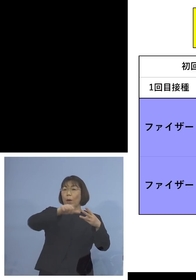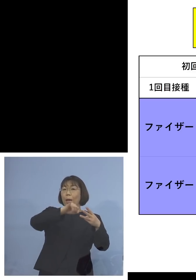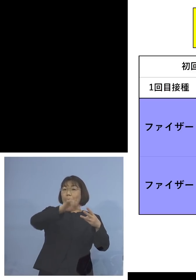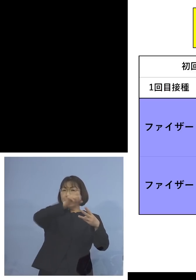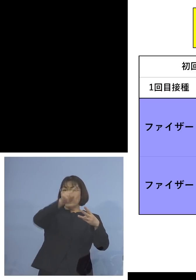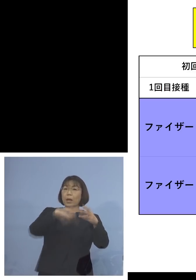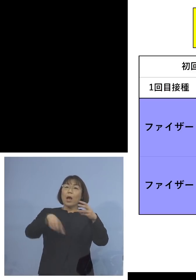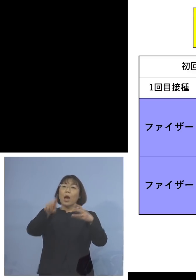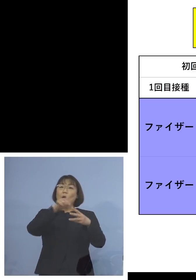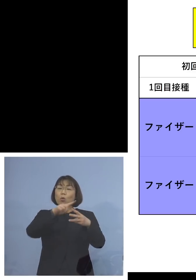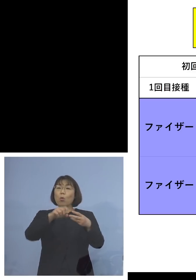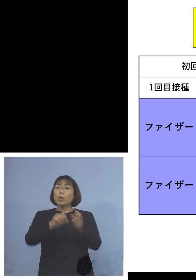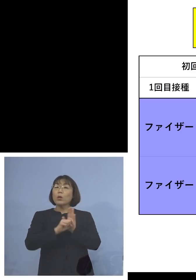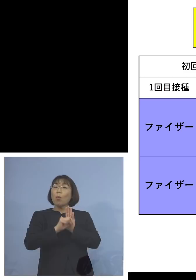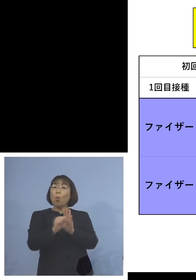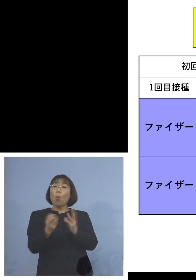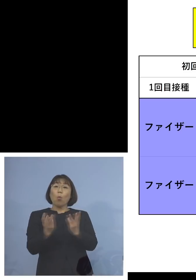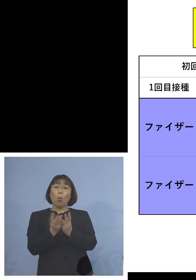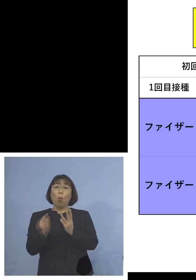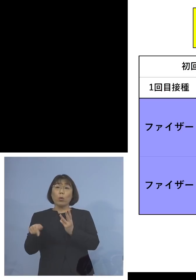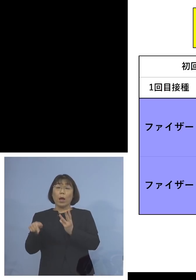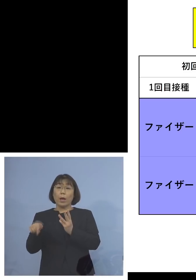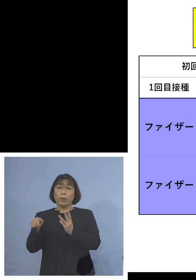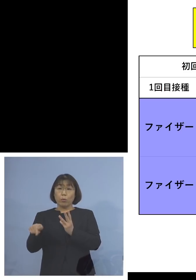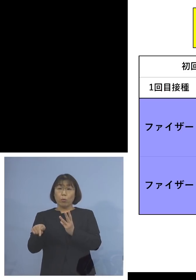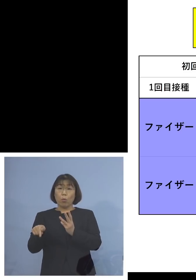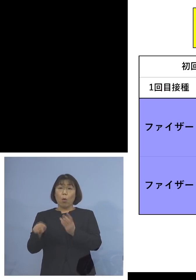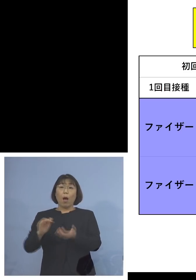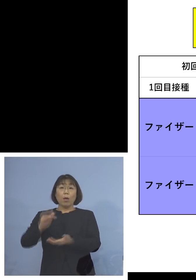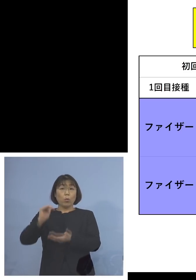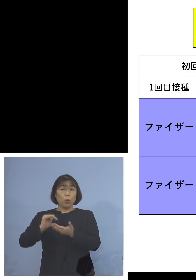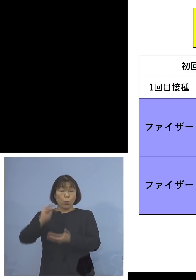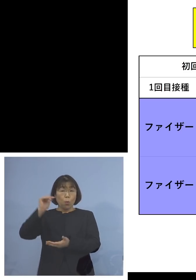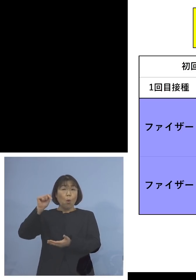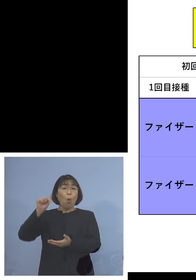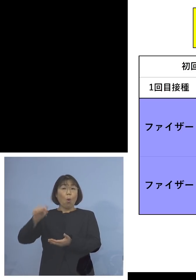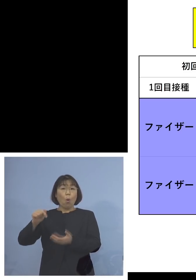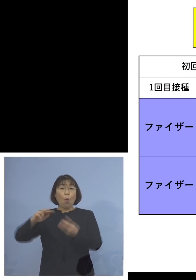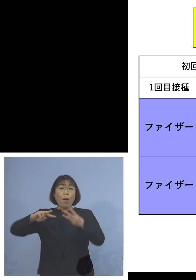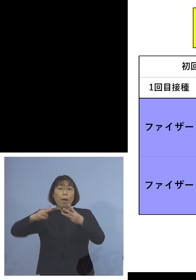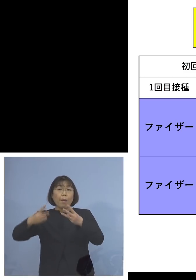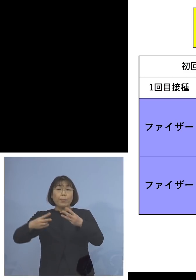抗体のできるその量といいますかね 5割増しになると